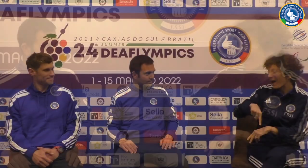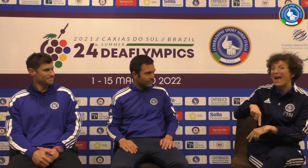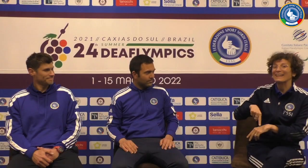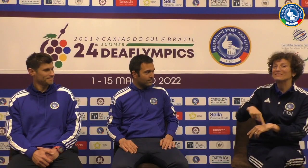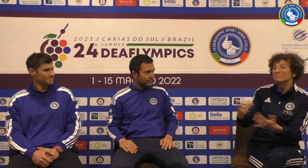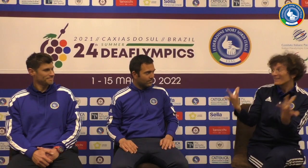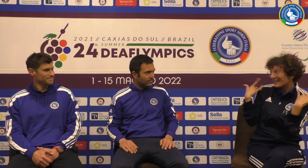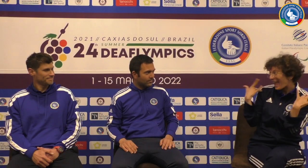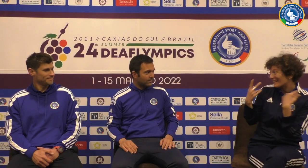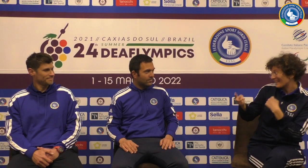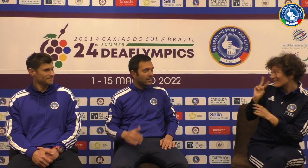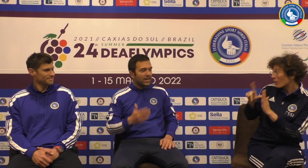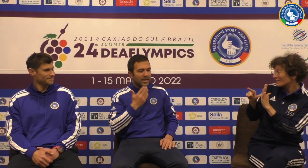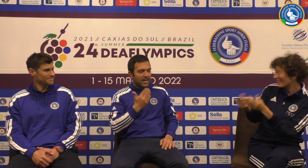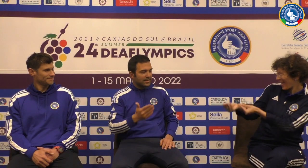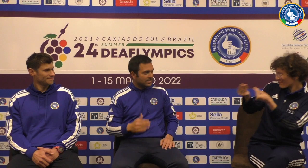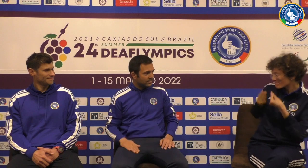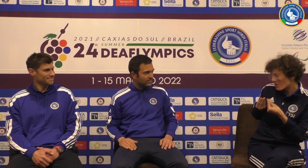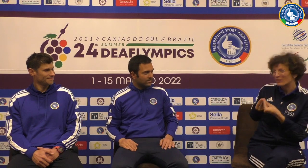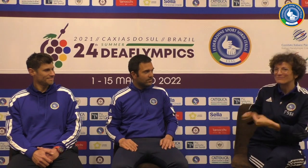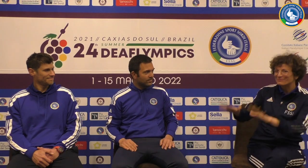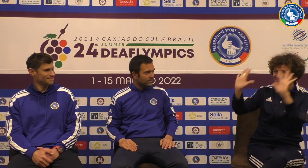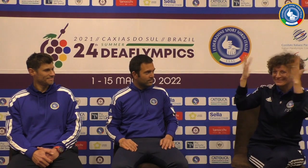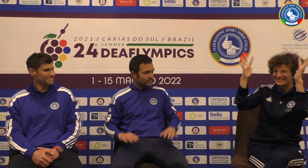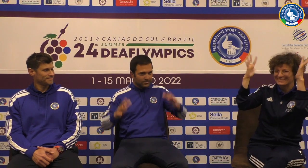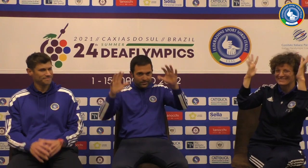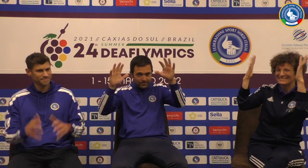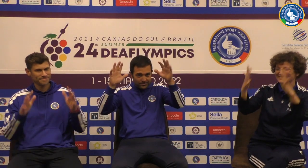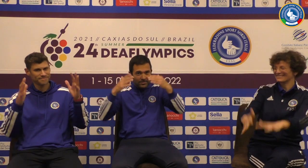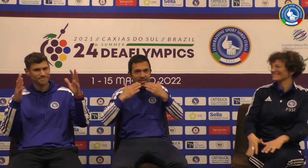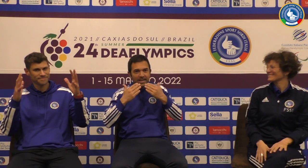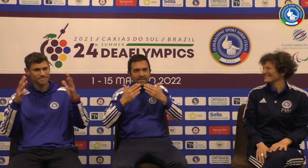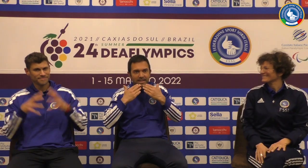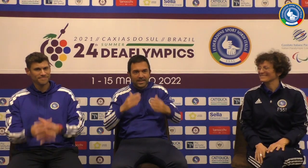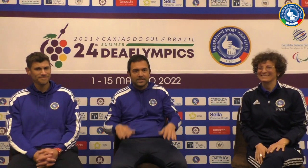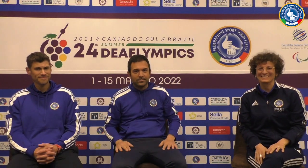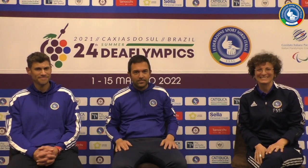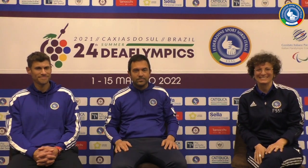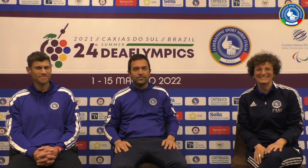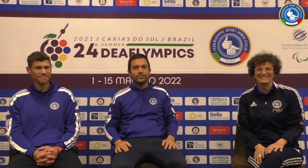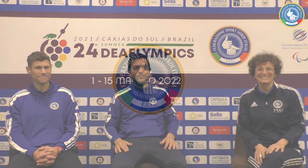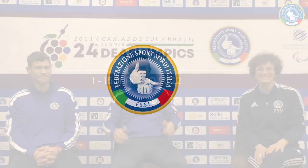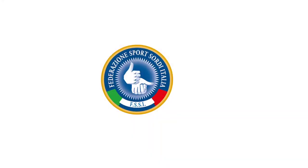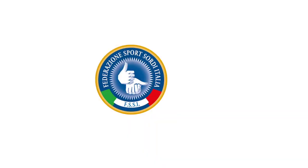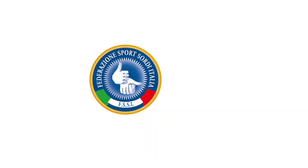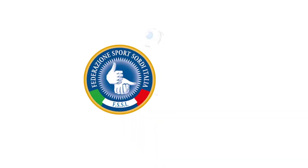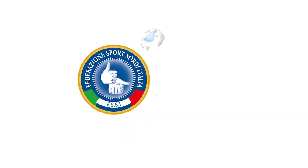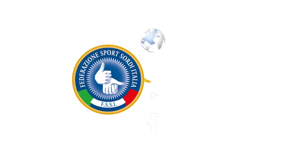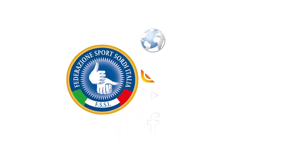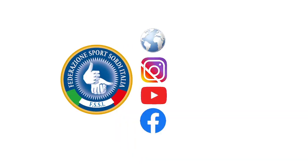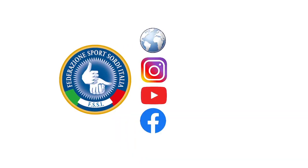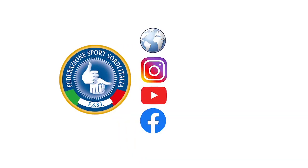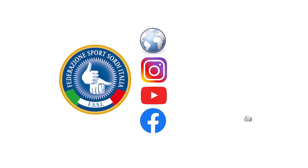positivo e speriamo che domani vada tutto bene e grazie per le risposte che ci avete dato